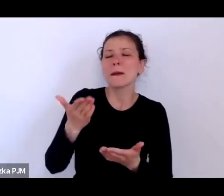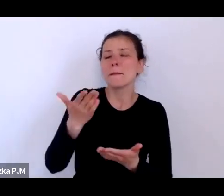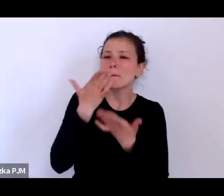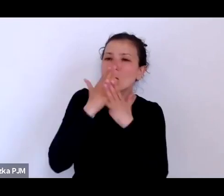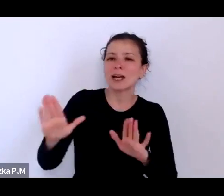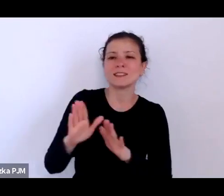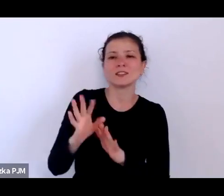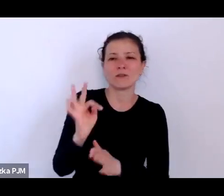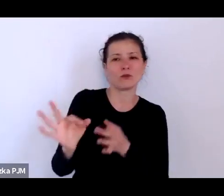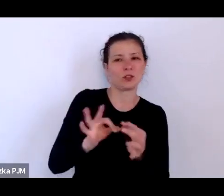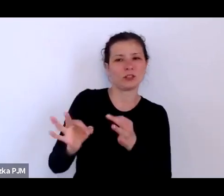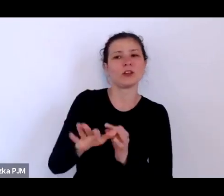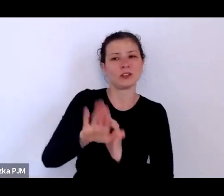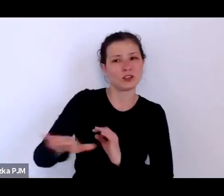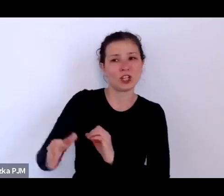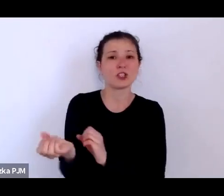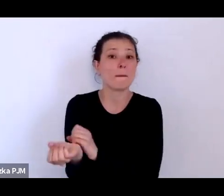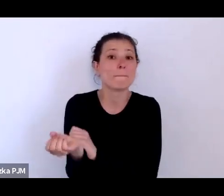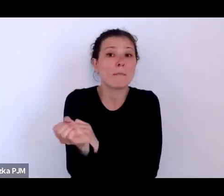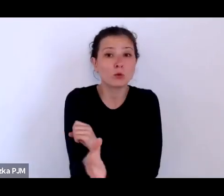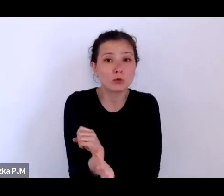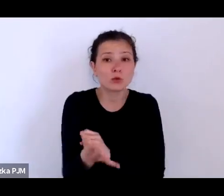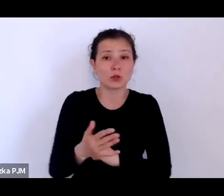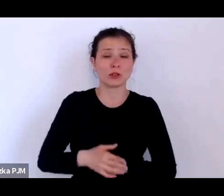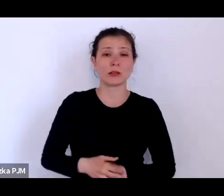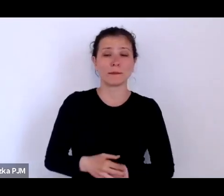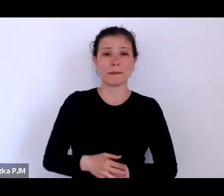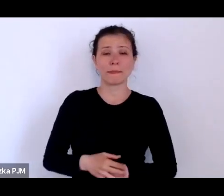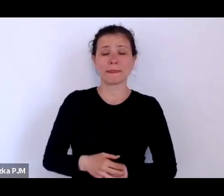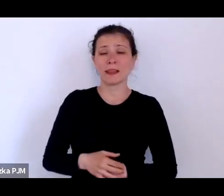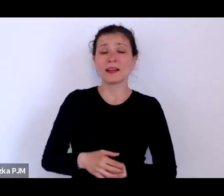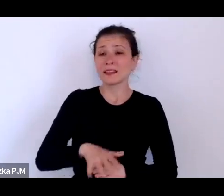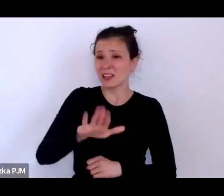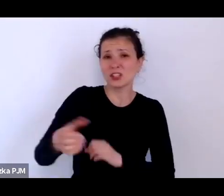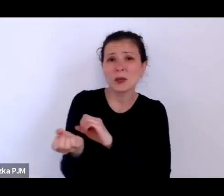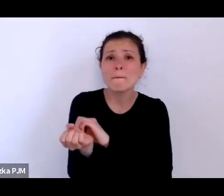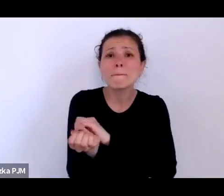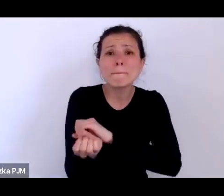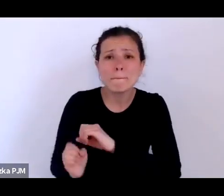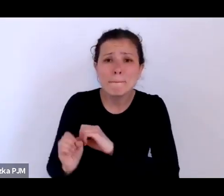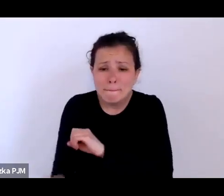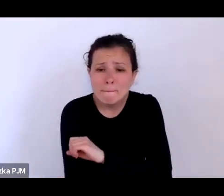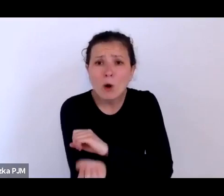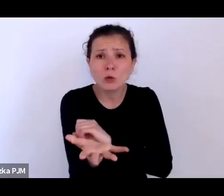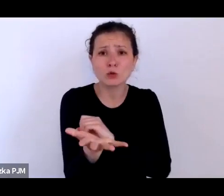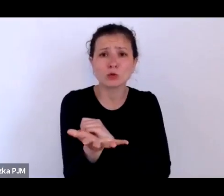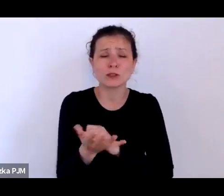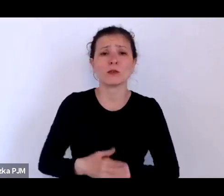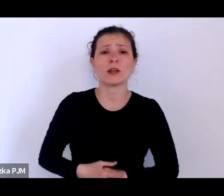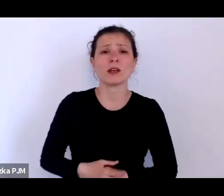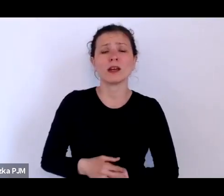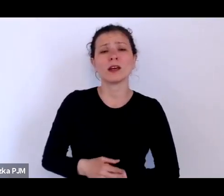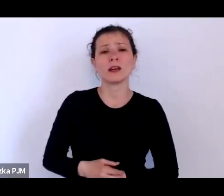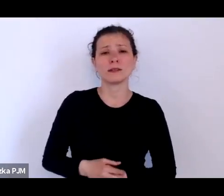i one się oczywiście łączyły z losem tych zupełnie biednych kobiet